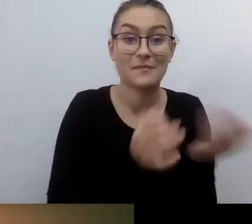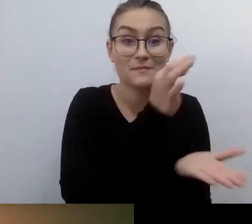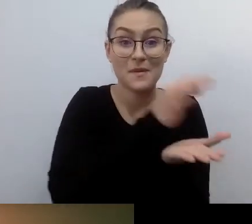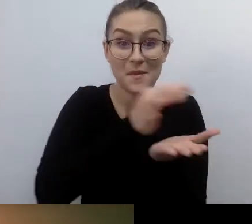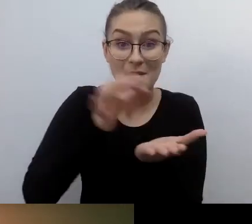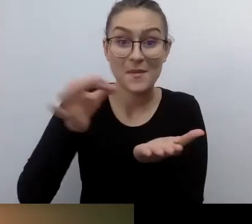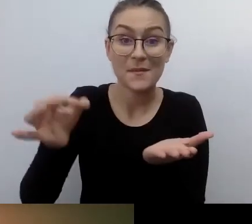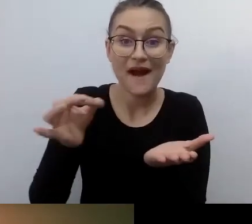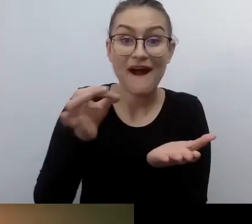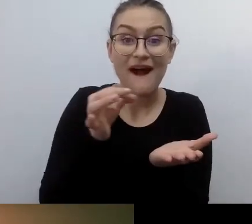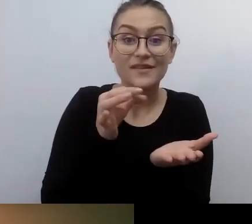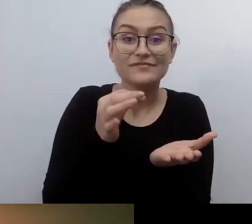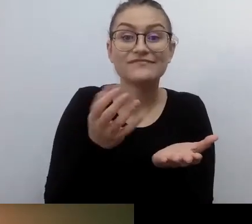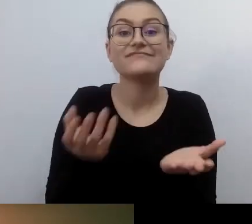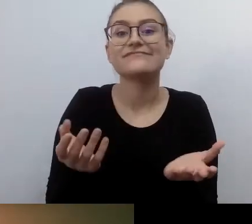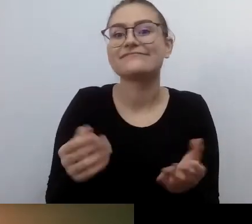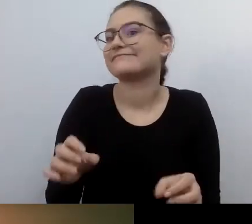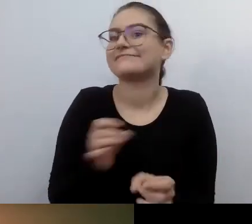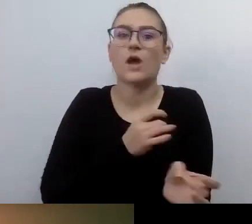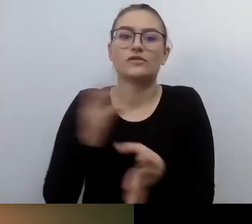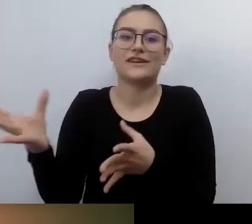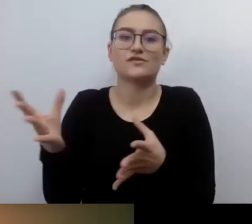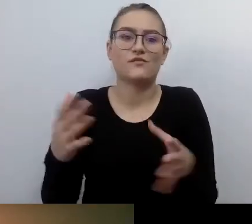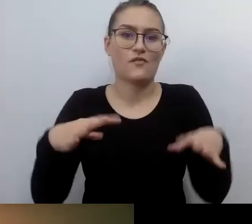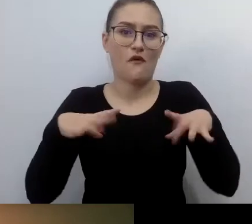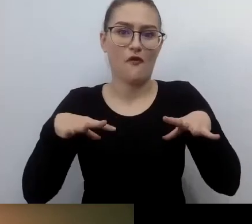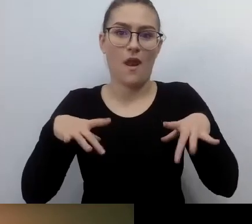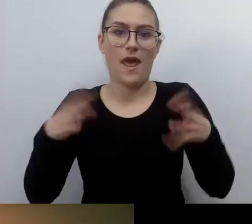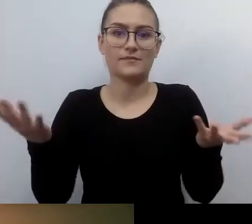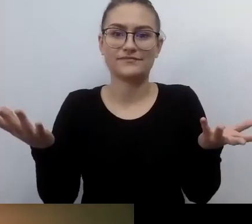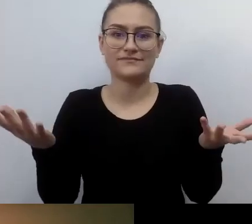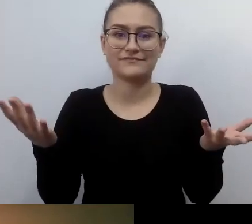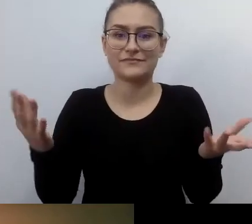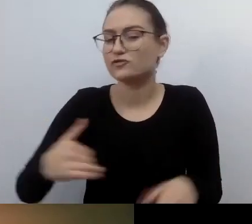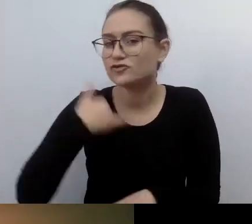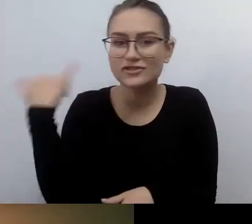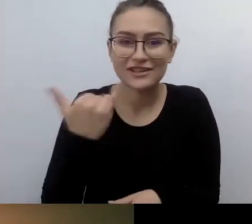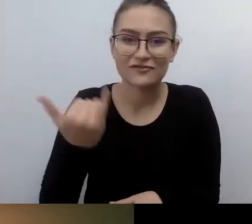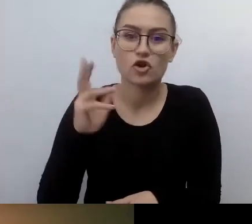Raptem zawsze znalazło się miejsce dla osoby, która potrzebuje tego prawa.